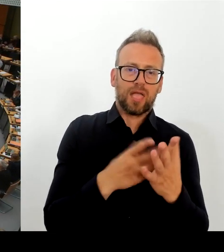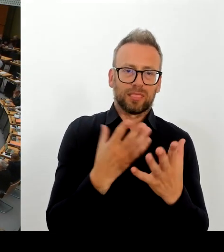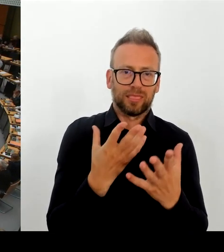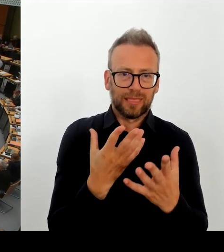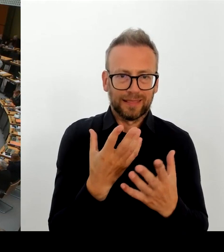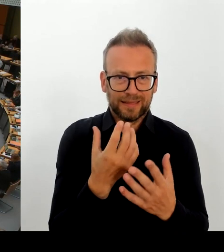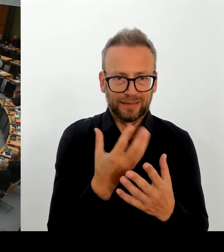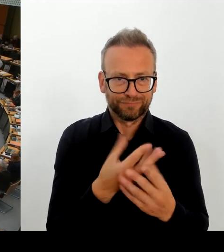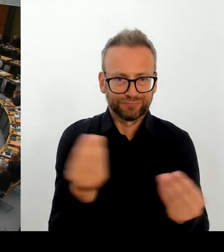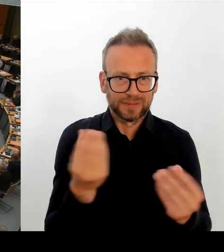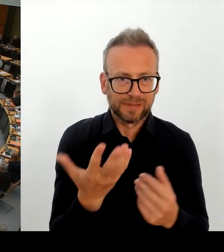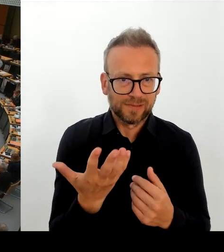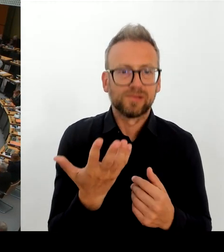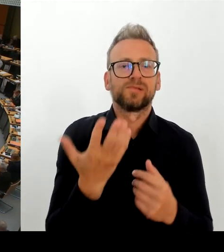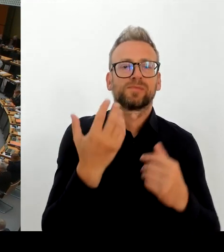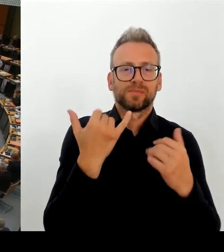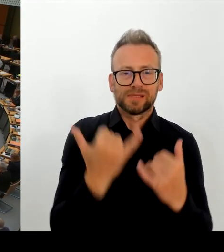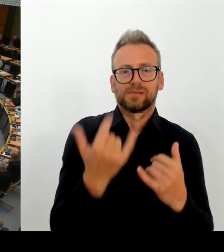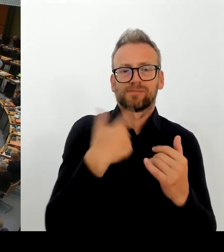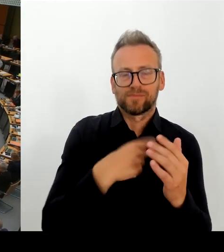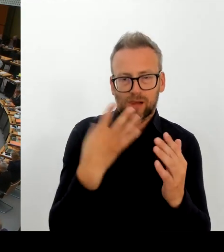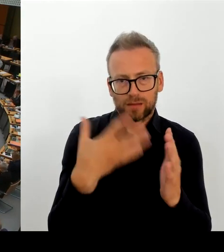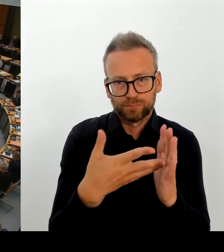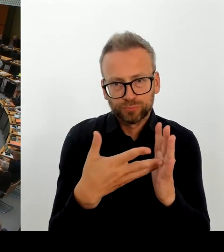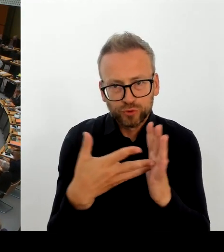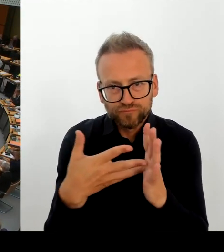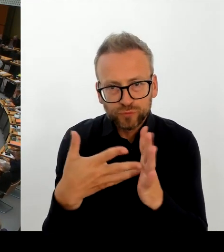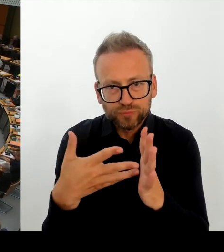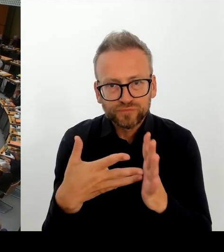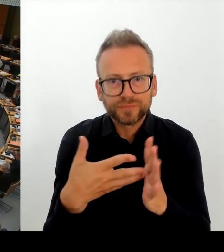Aber deswegen meine Frage: Haben Sie in den letzten dann